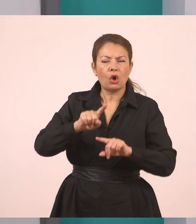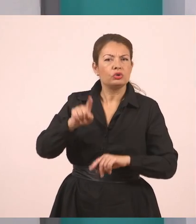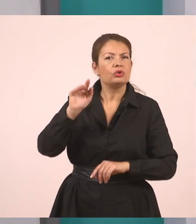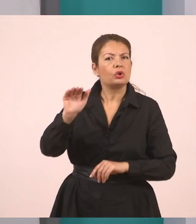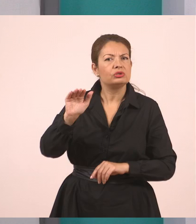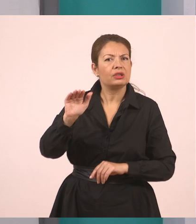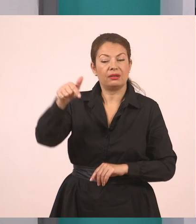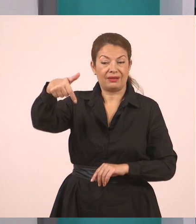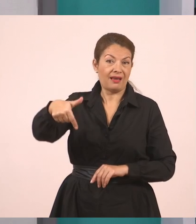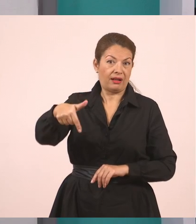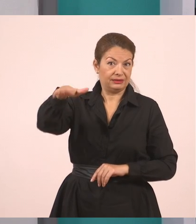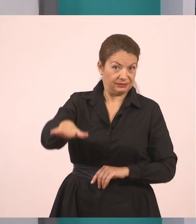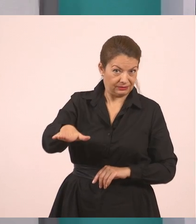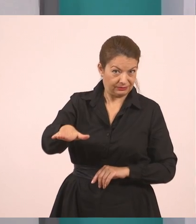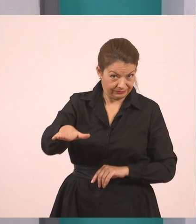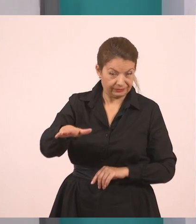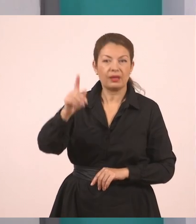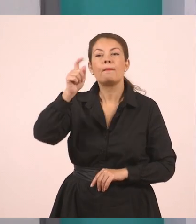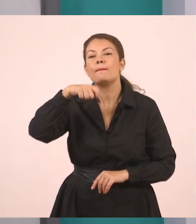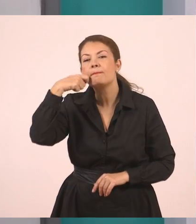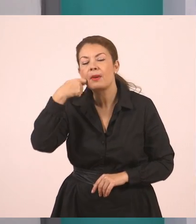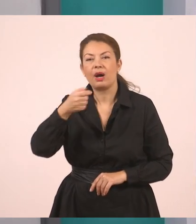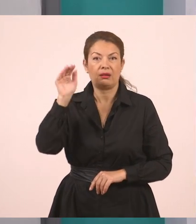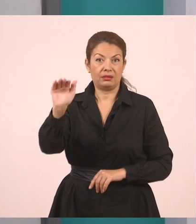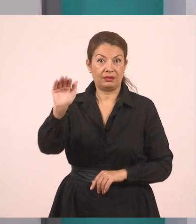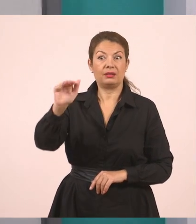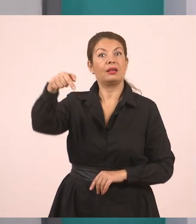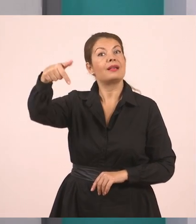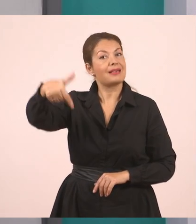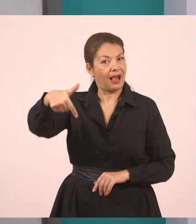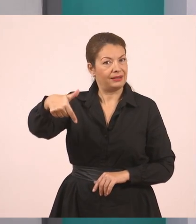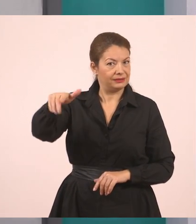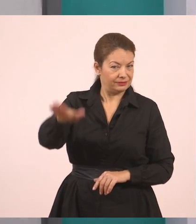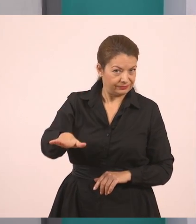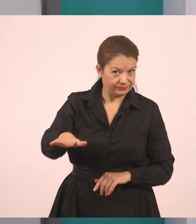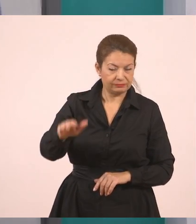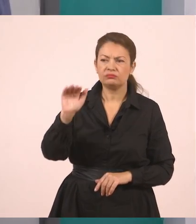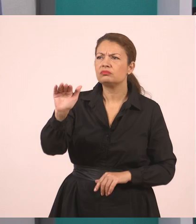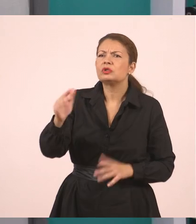Ρώτησε τον Γιάννη. Τι τον ρώτησε;